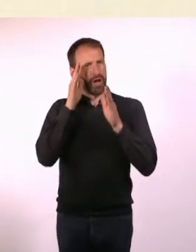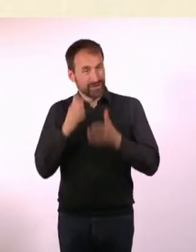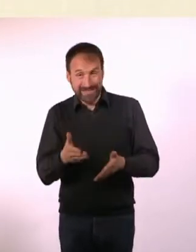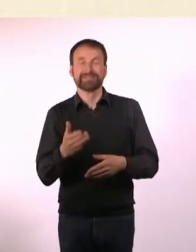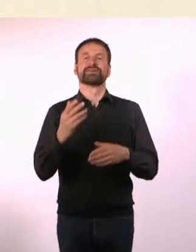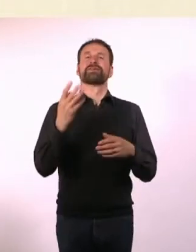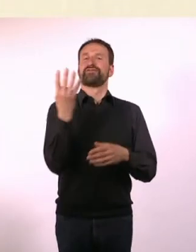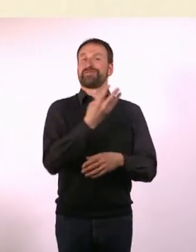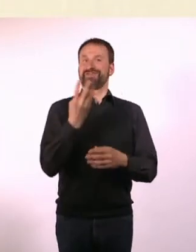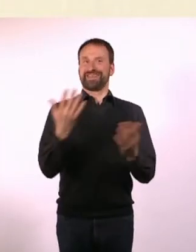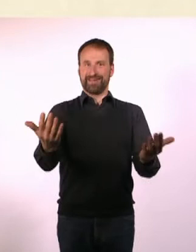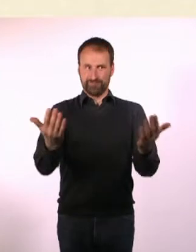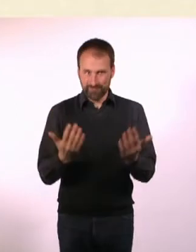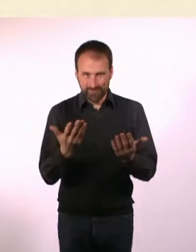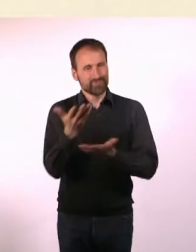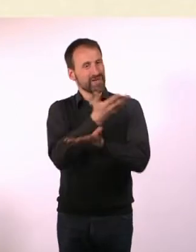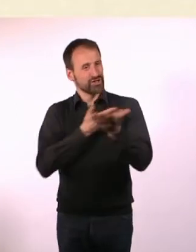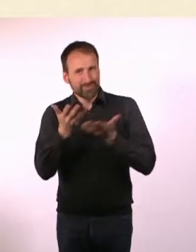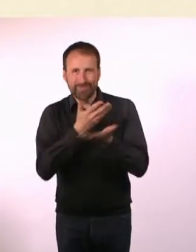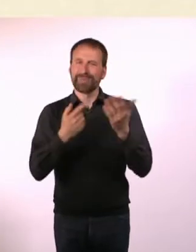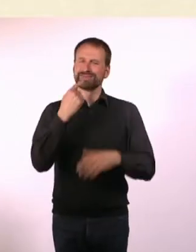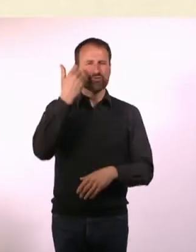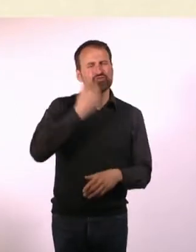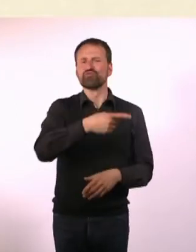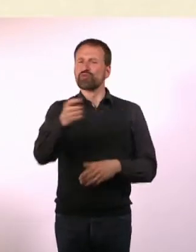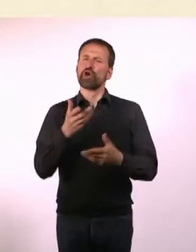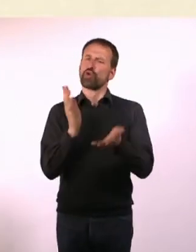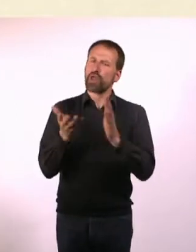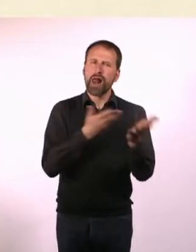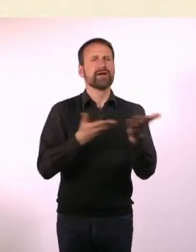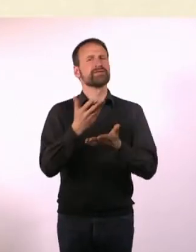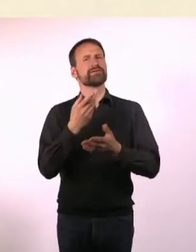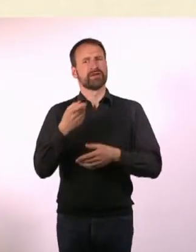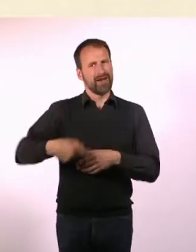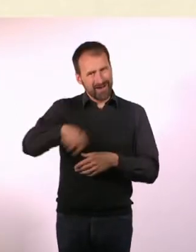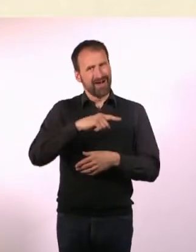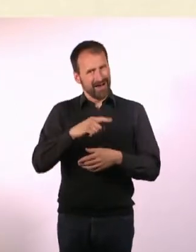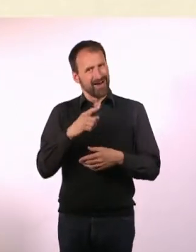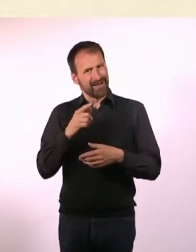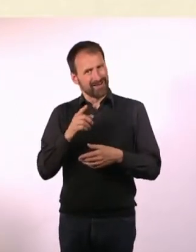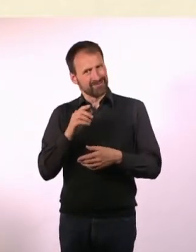So, ihr unterhaltet Euch jetzt bitte darüber, was ihr da macht und warum. Und ob das irgendwas mit Autismus zu tun hat.